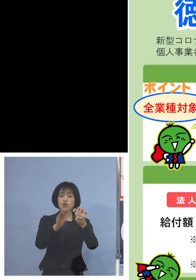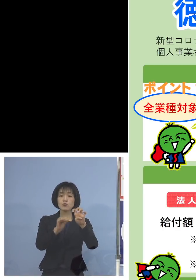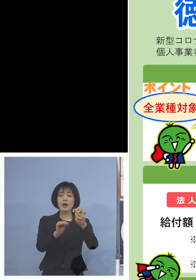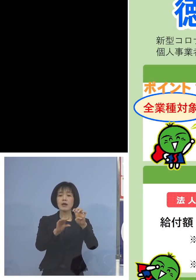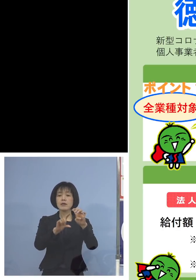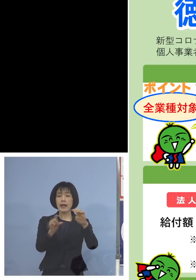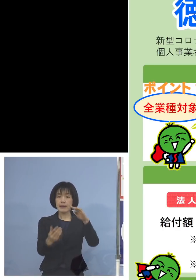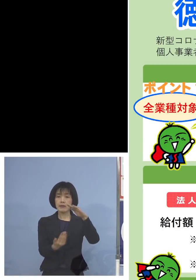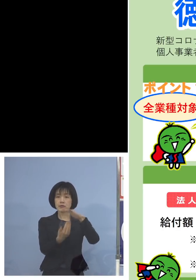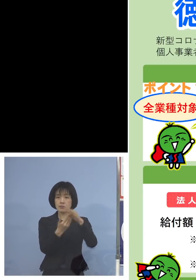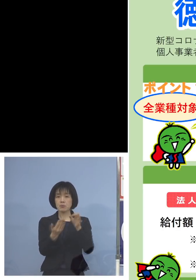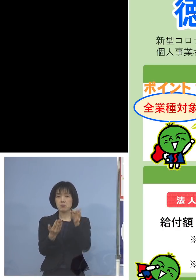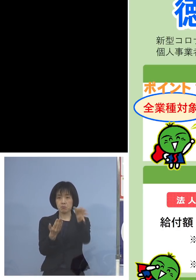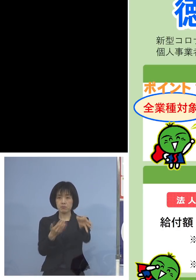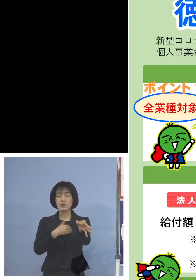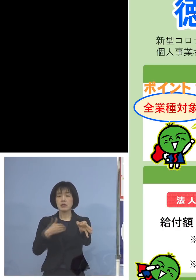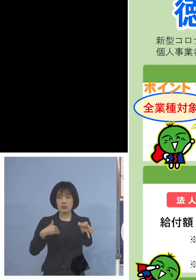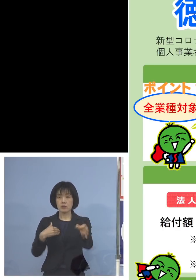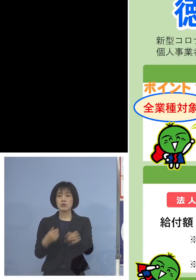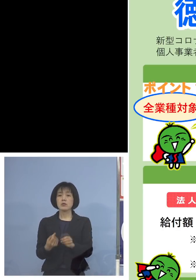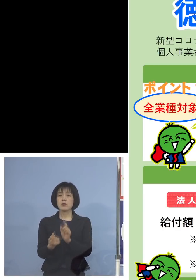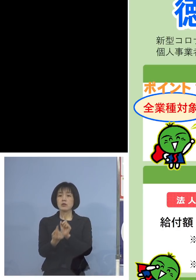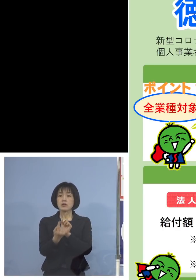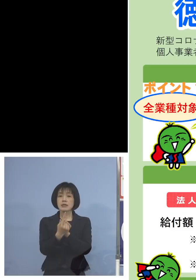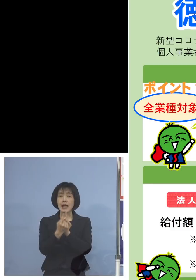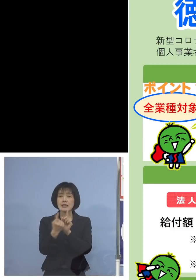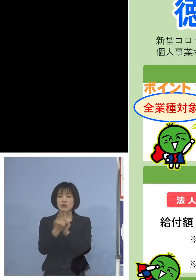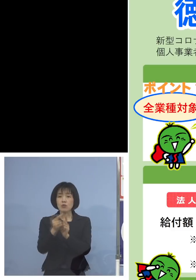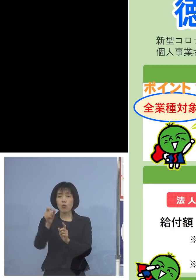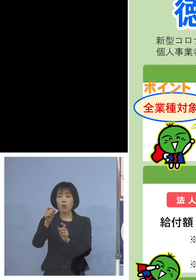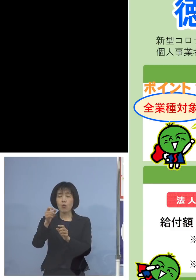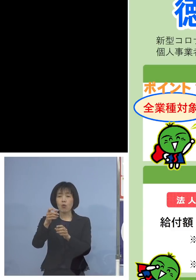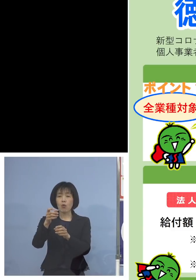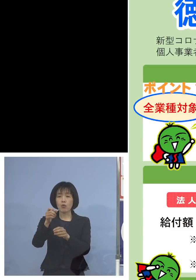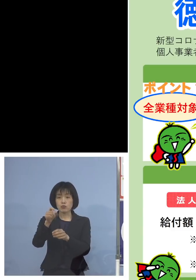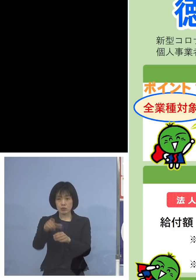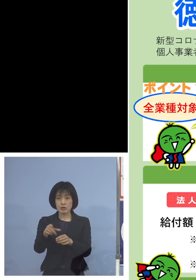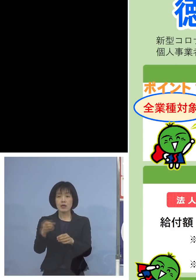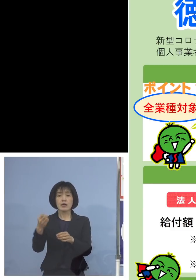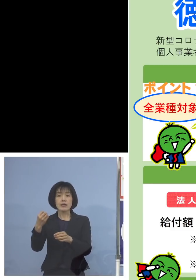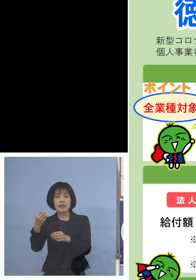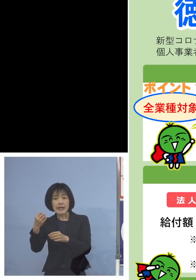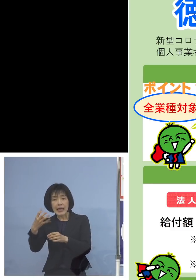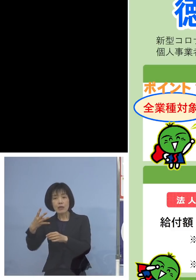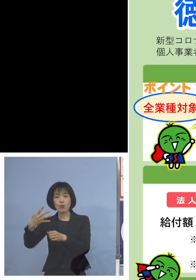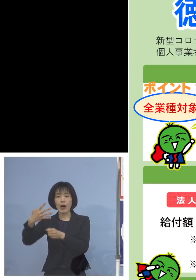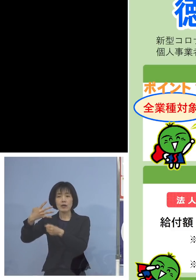また対象月 例えば令和4年1月などですね